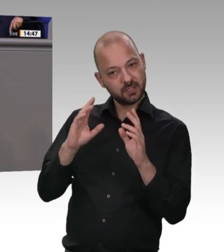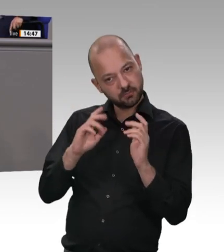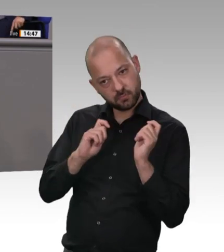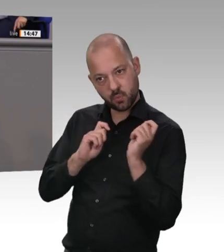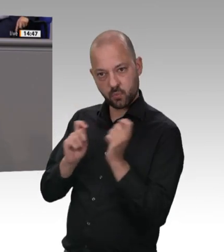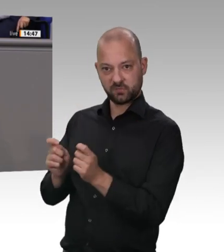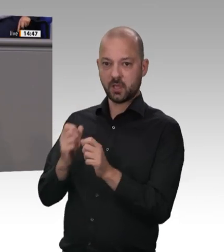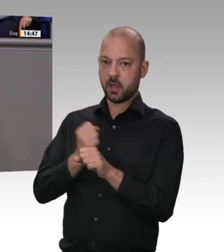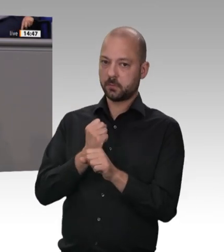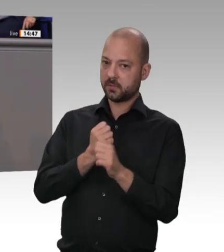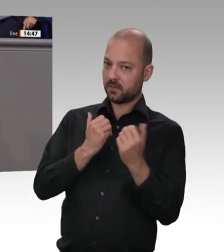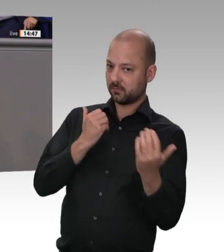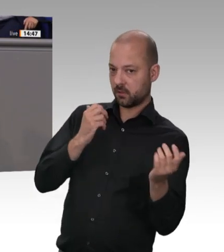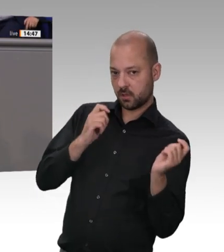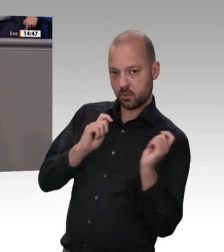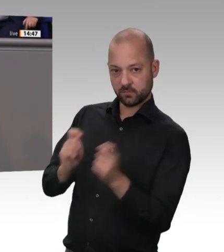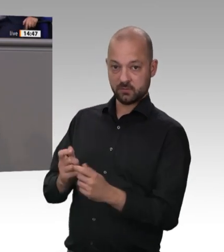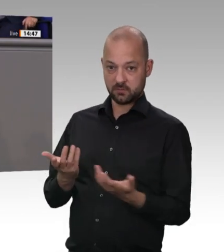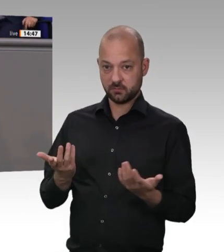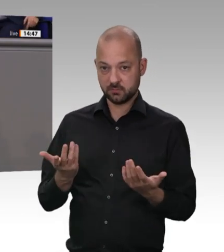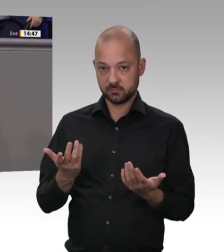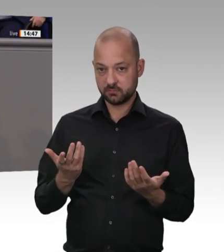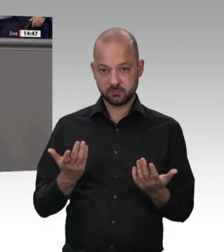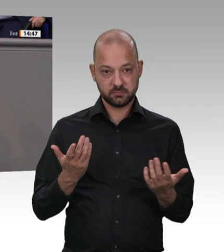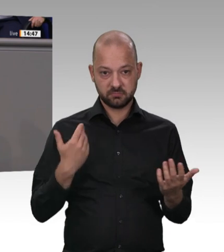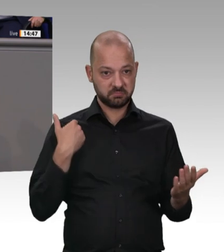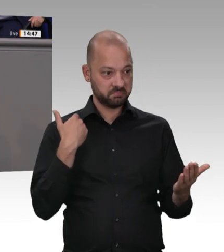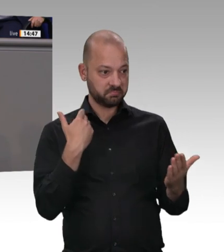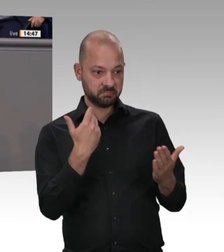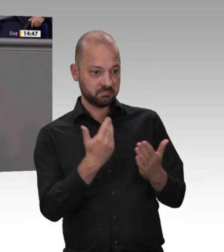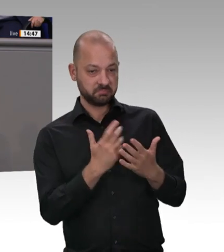verbessern. Minister Heil, Sie sagten selber: „Aber die schärfsten Regeln nützen nichts,